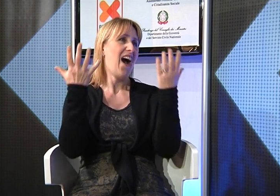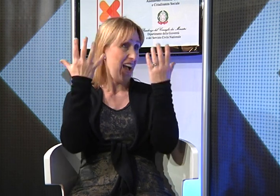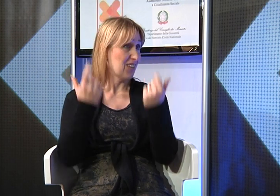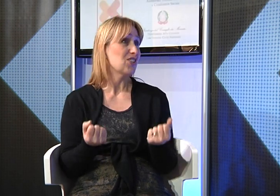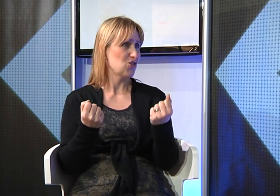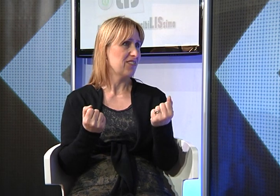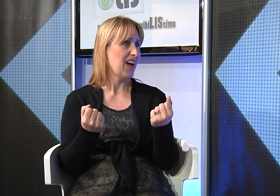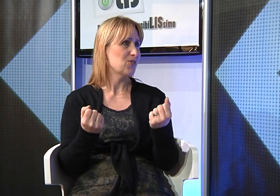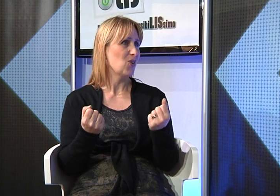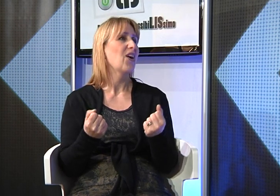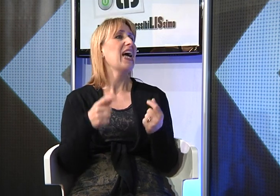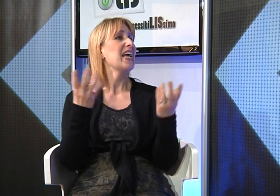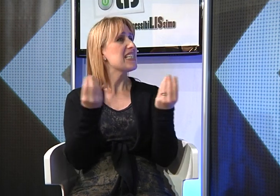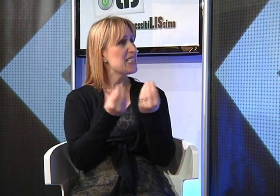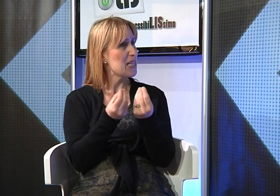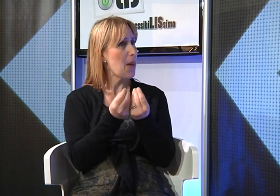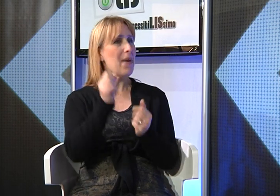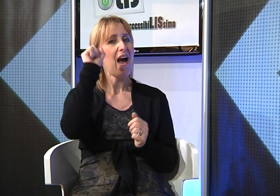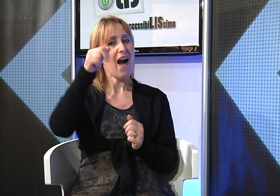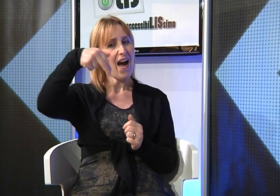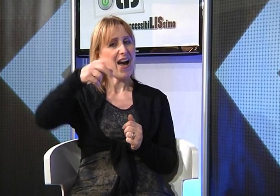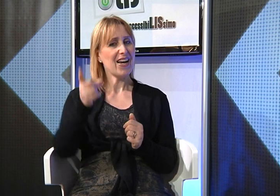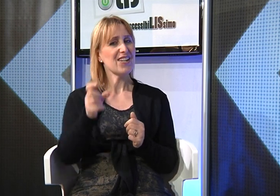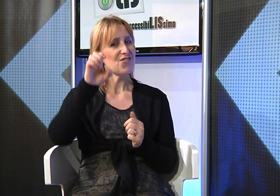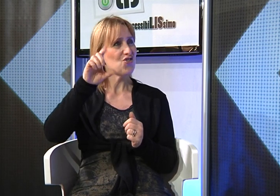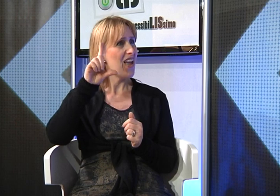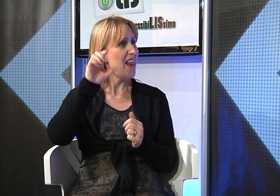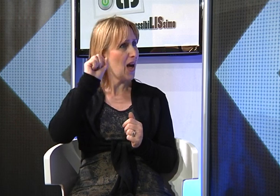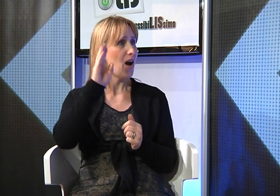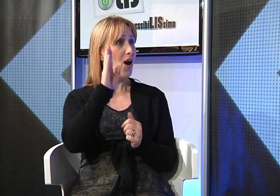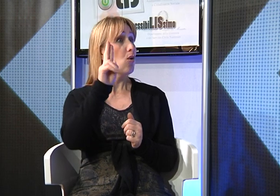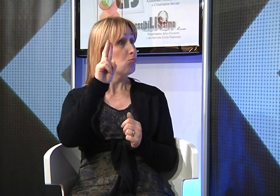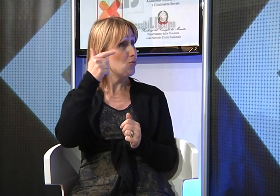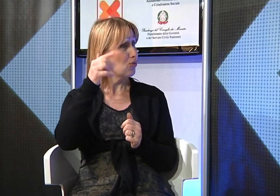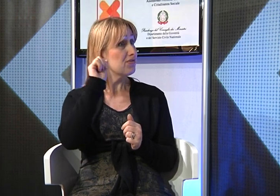solo in seguito alle nostre insistenze, finalmente, mia figlia è stata affiancata per la prima volta